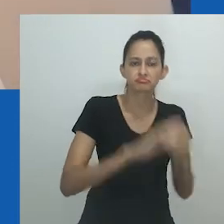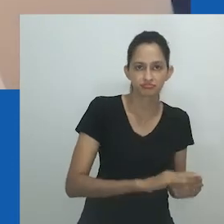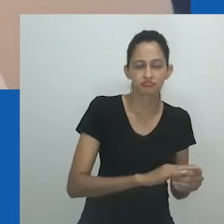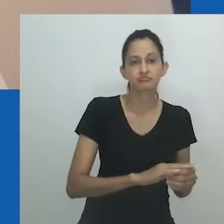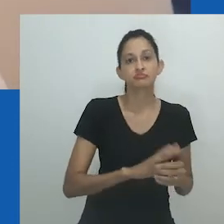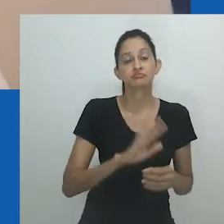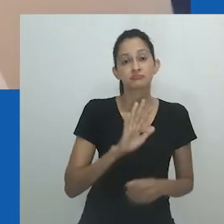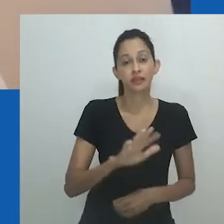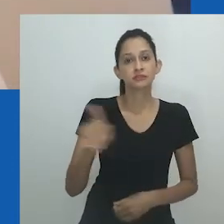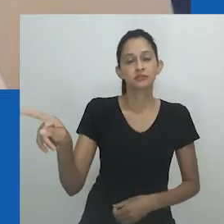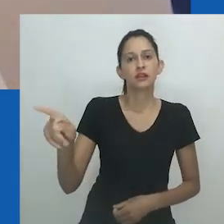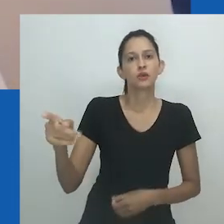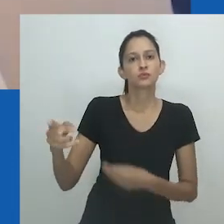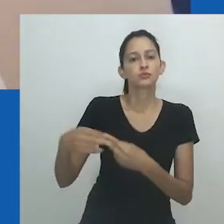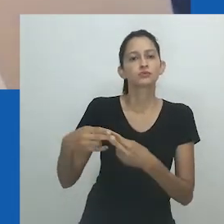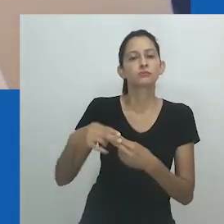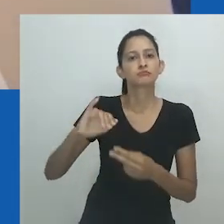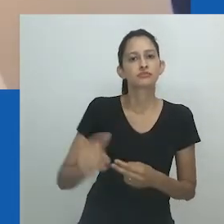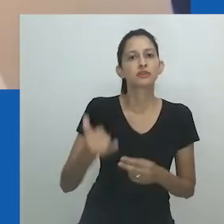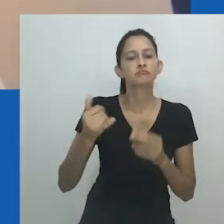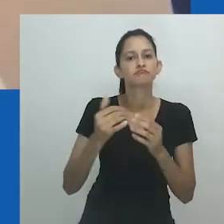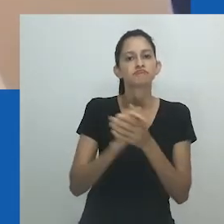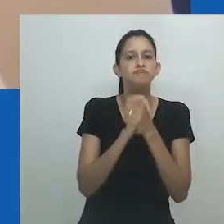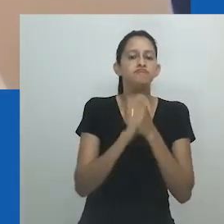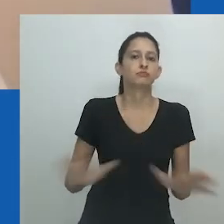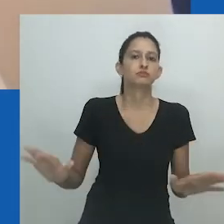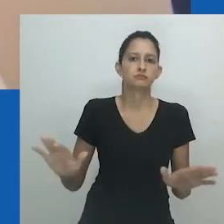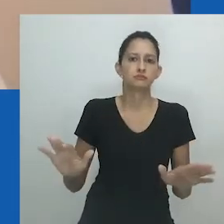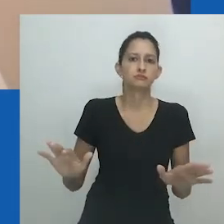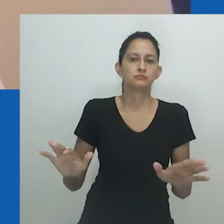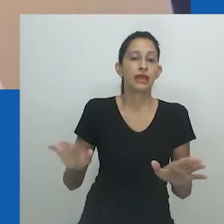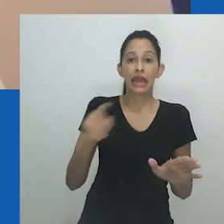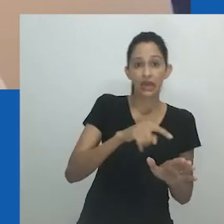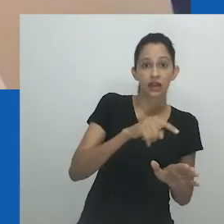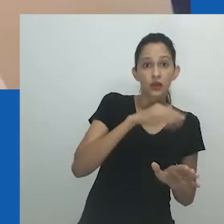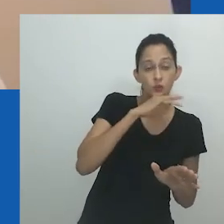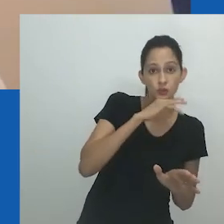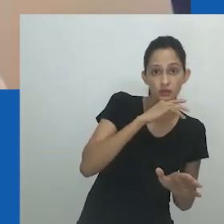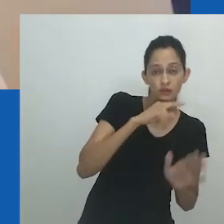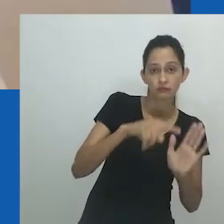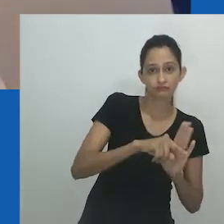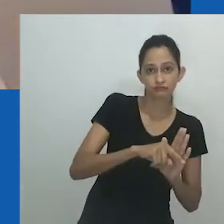O artista sul-africano Nicholas Hlobo usa o recurso artístico de nongayindoda de maneira semelhante,